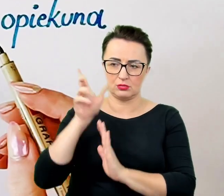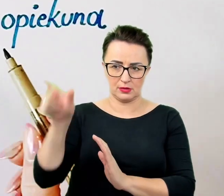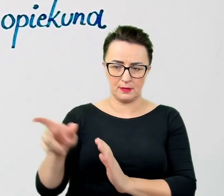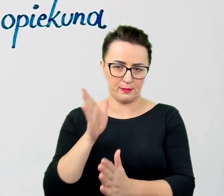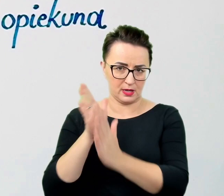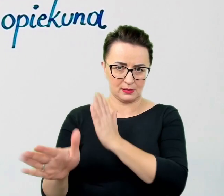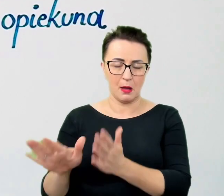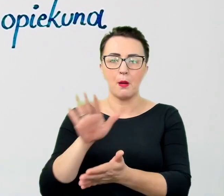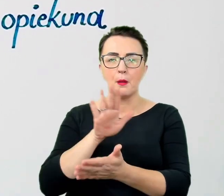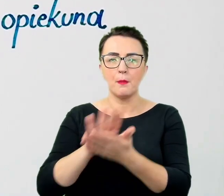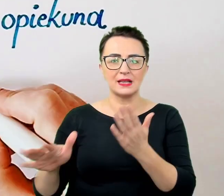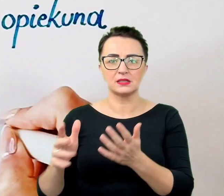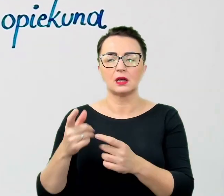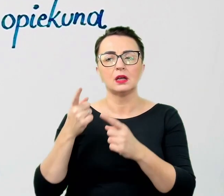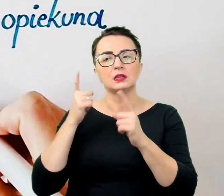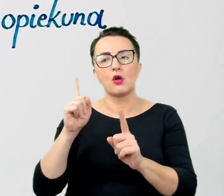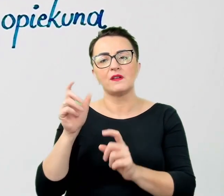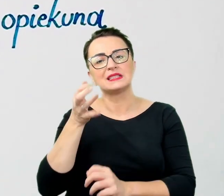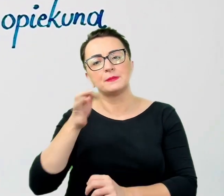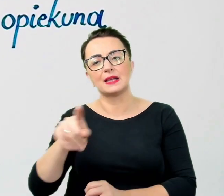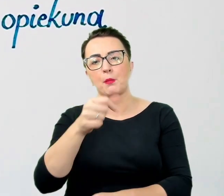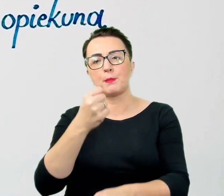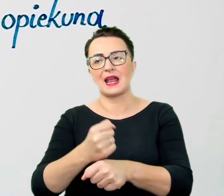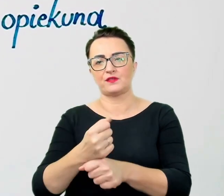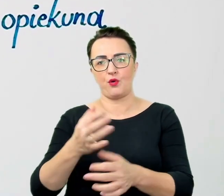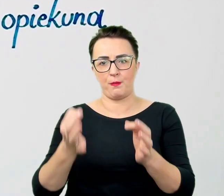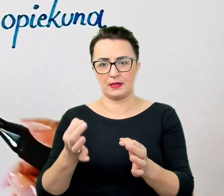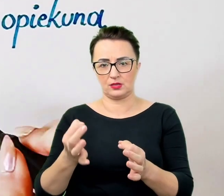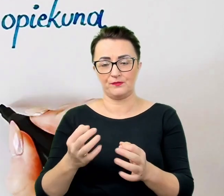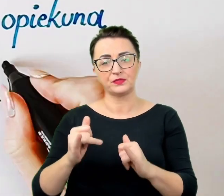Wysiłek włożony w budowanie niezapośredniczonej relacji z pewnością zaprocentuje.